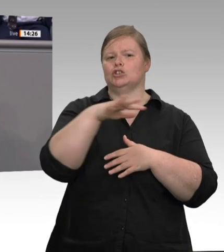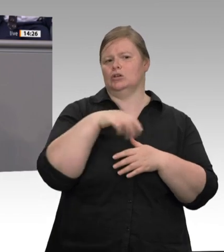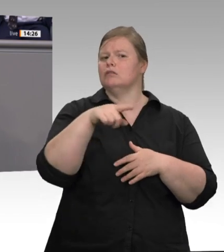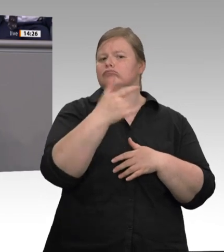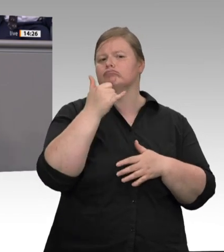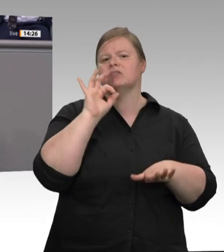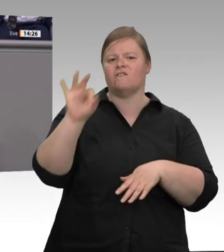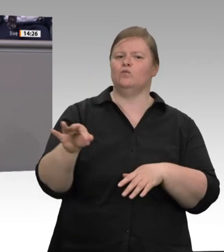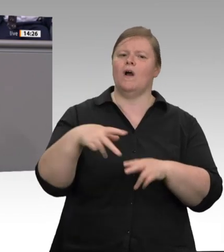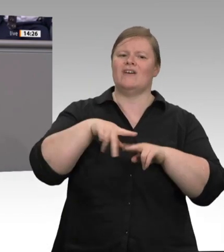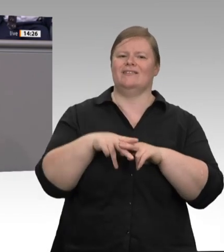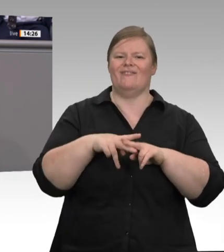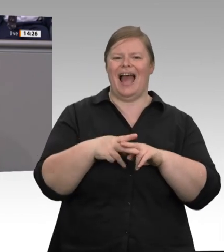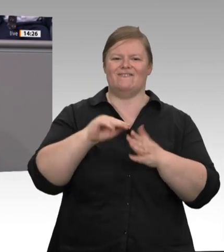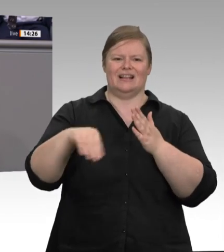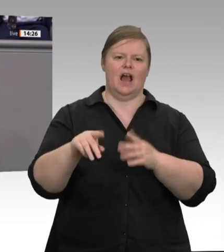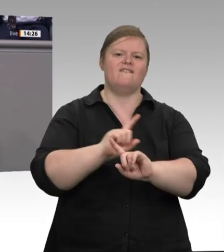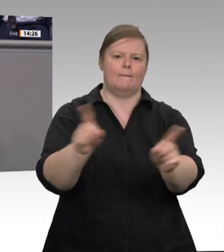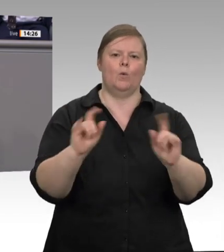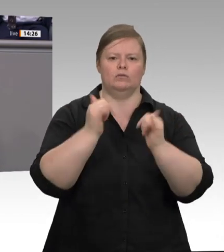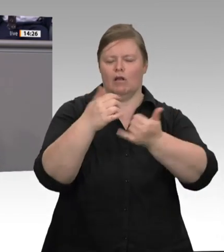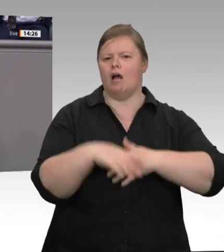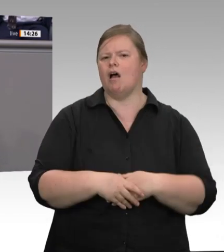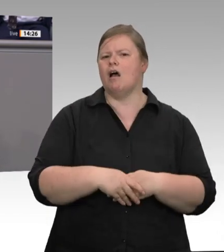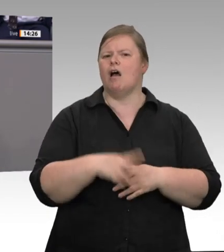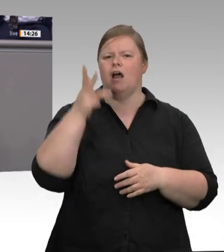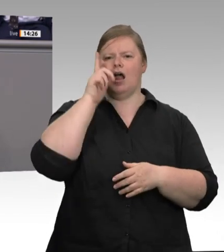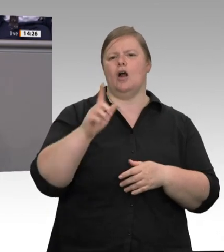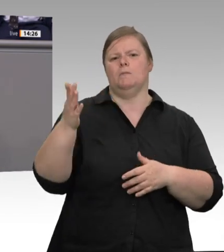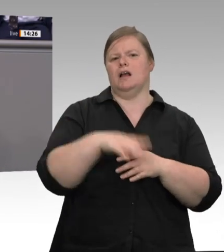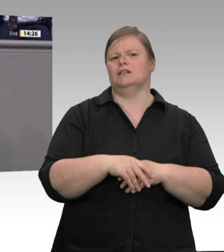flexibler angepasst werden und bietet als tarifliche Lösung immer mehr Rechtssicherheit.